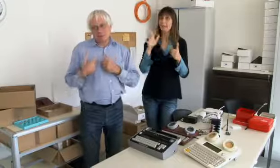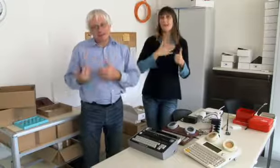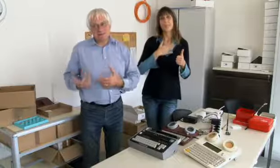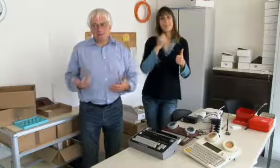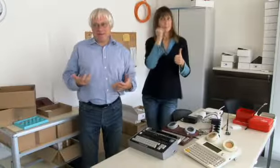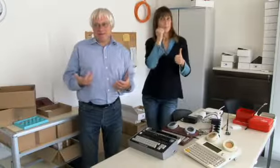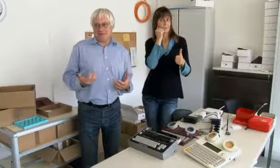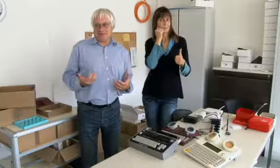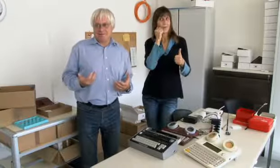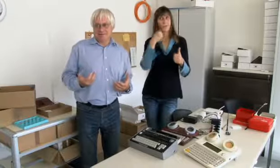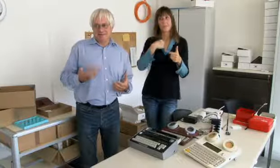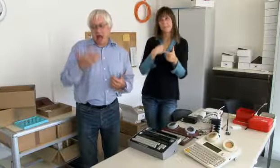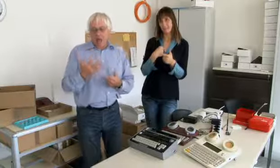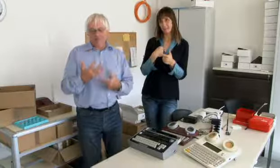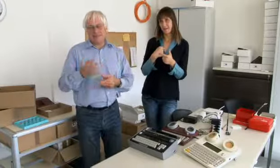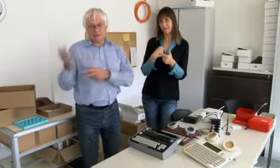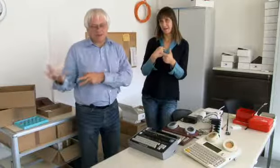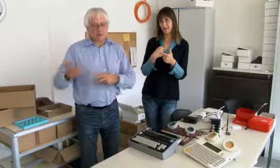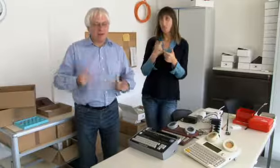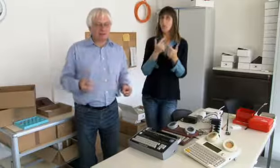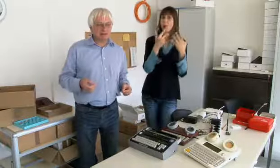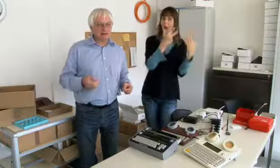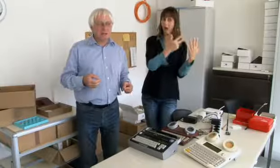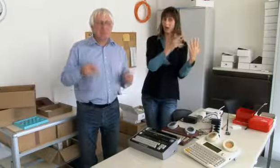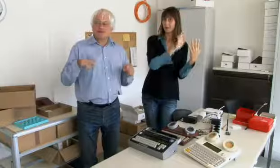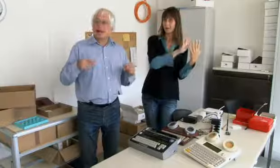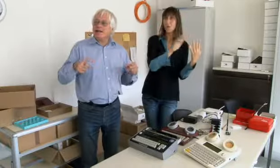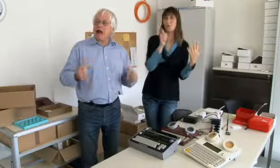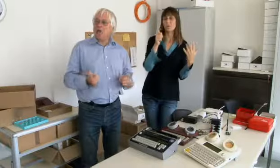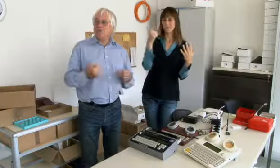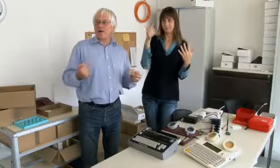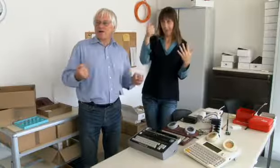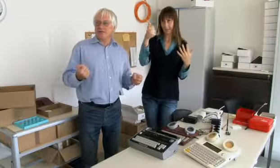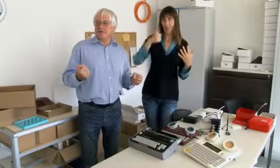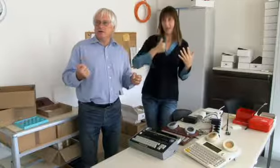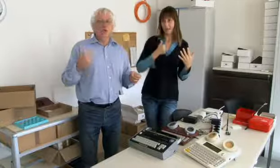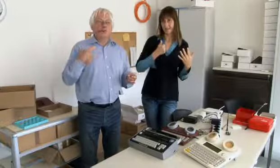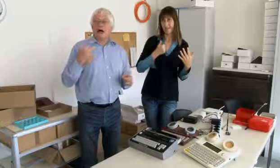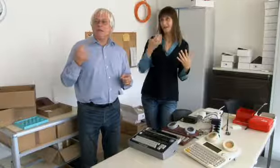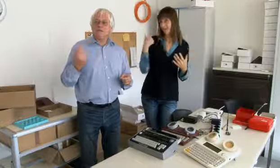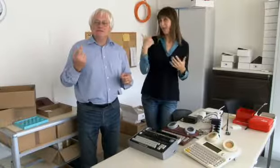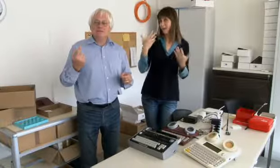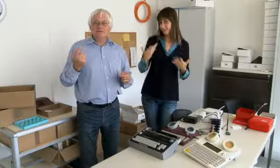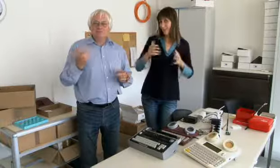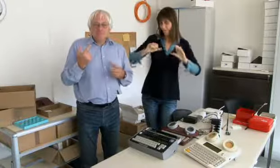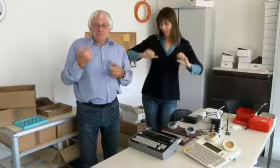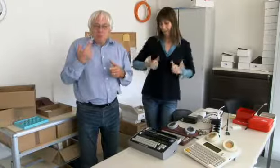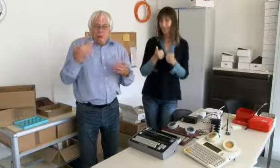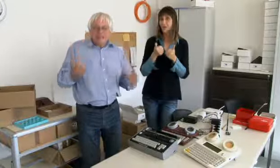Und eines bei meiner Mutter und eines bei mir, acht in der Westschweiz.